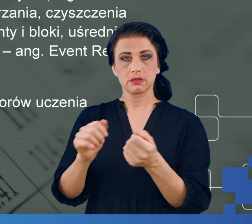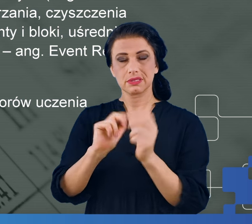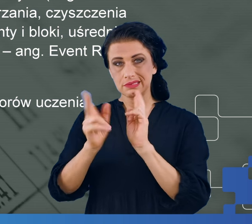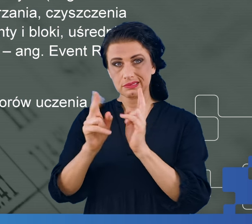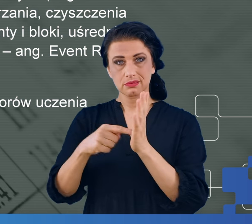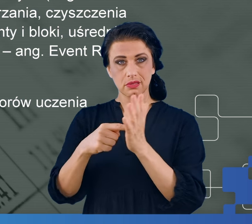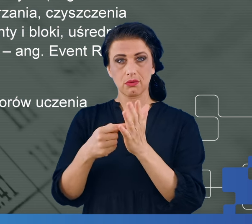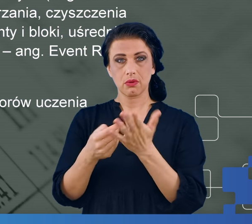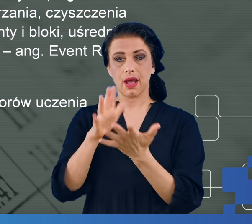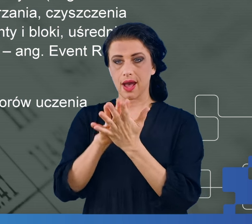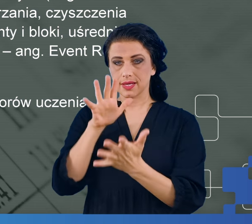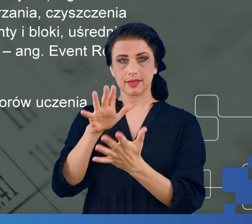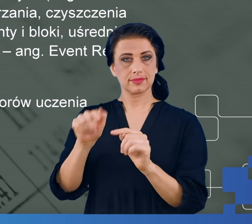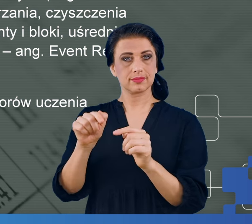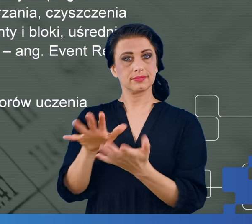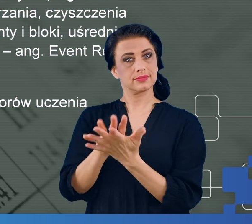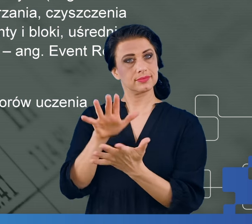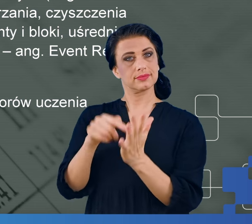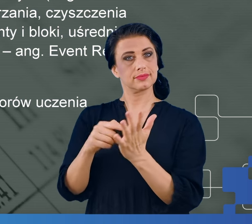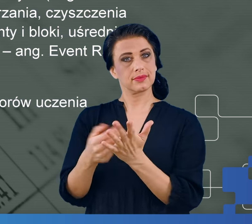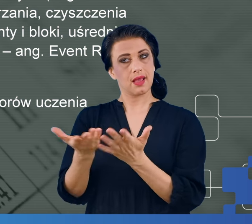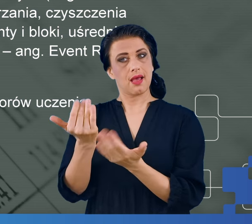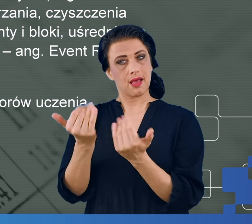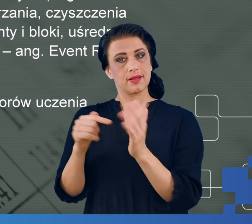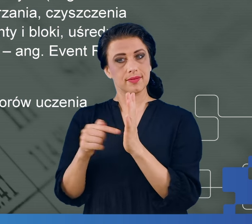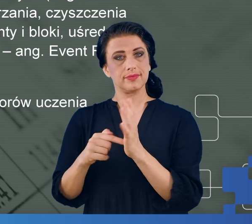z niego charakterystycznych cech. Okazuje się, że tzw.